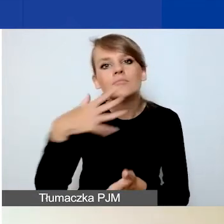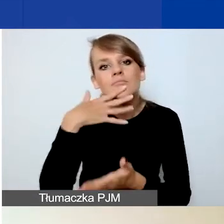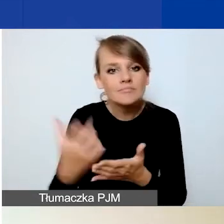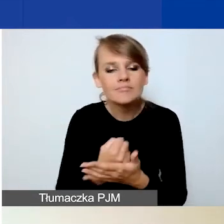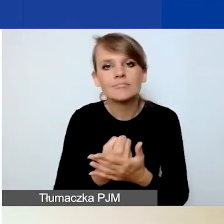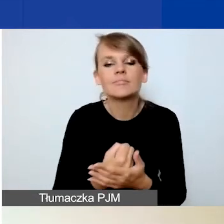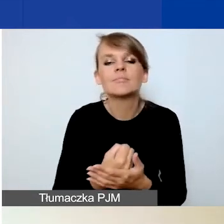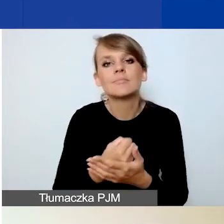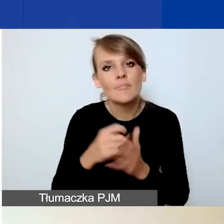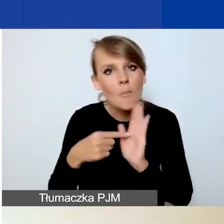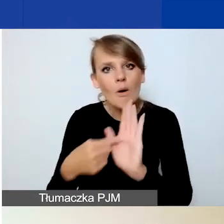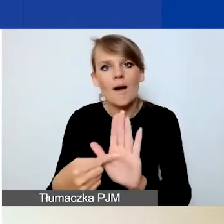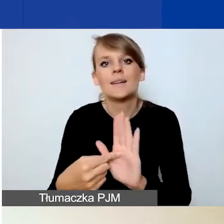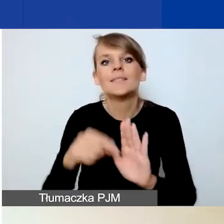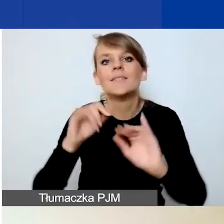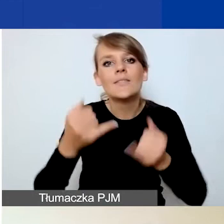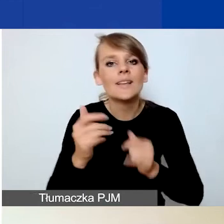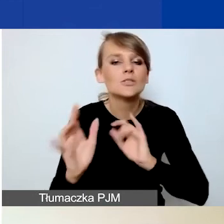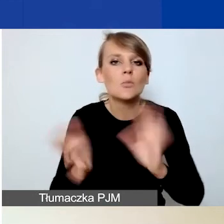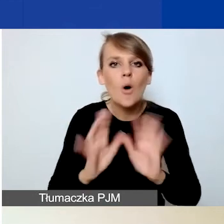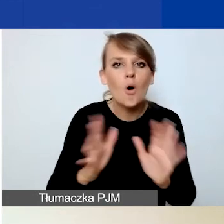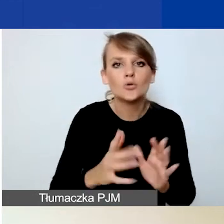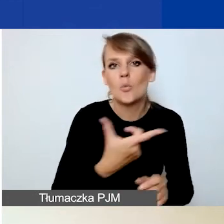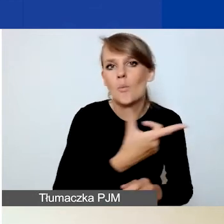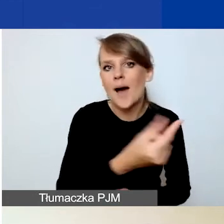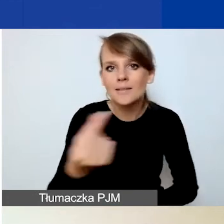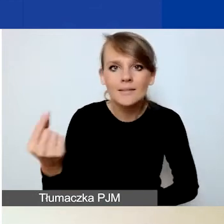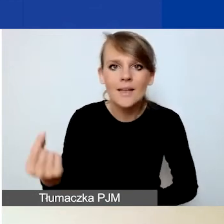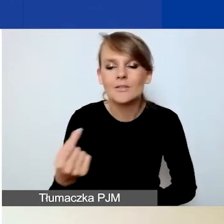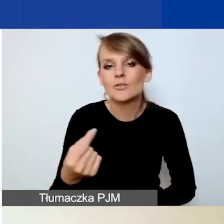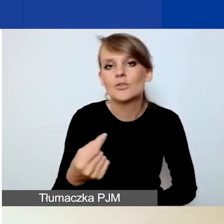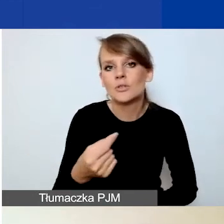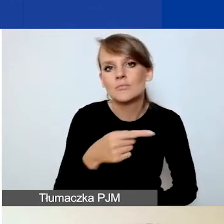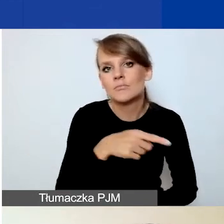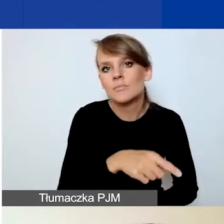w jaki sposób poszczególni partnerzy jaką częścią budżetu będą operować.